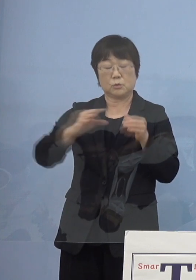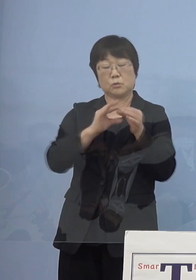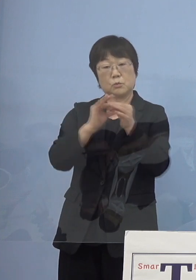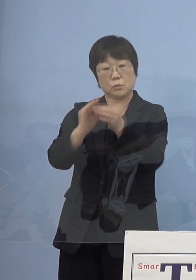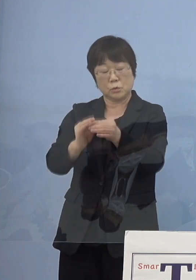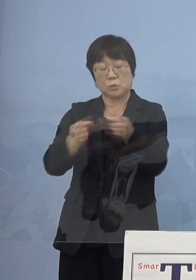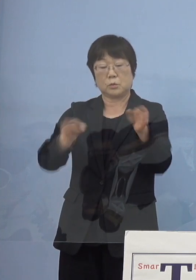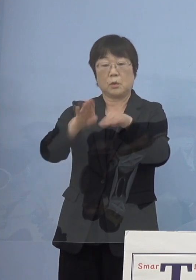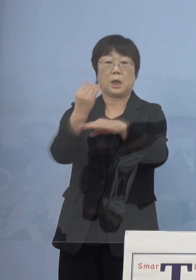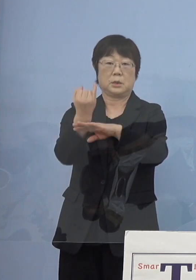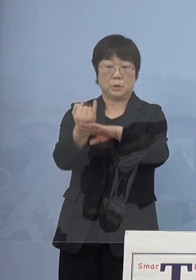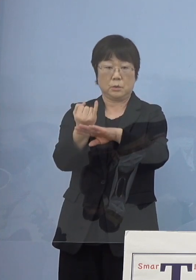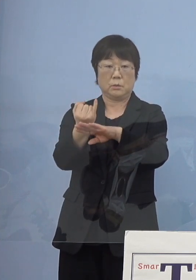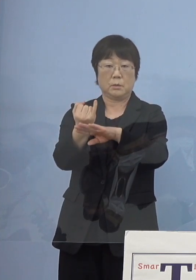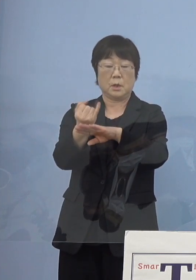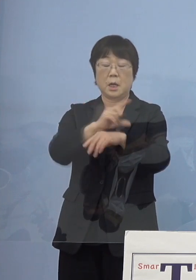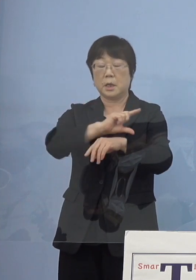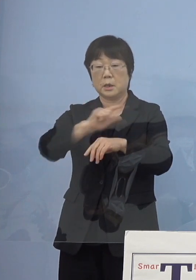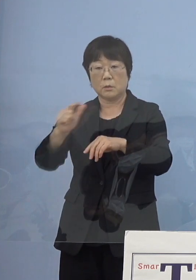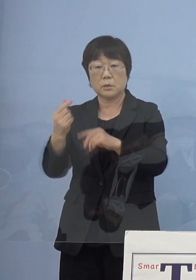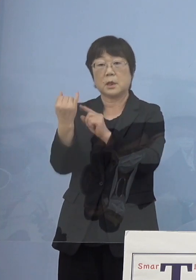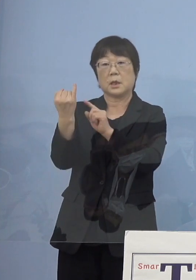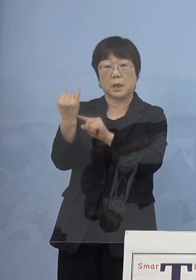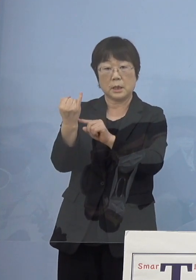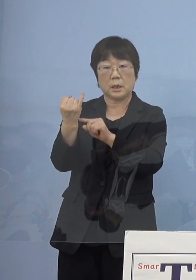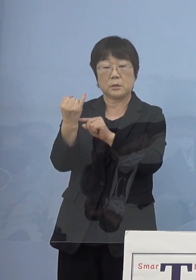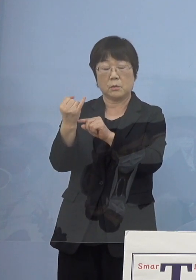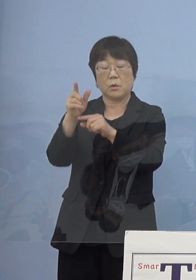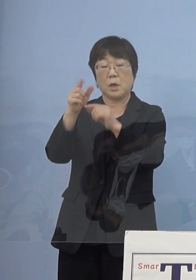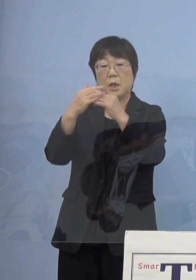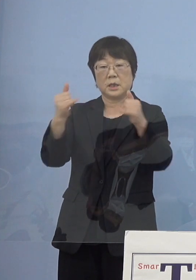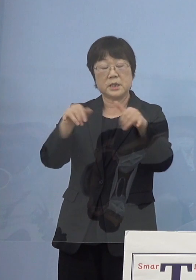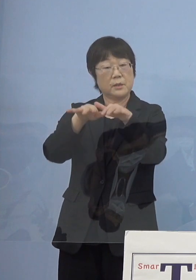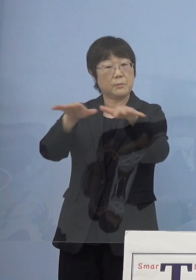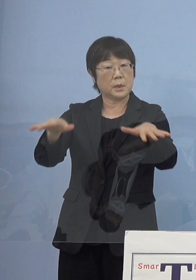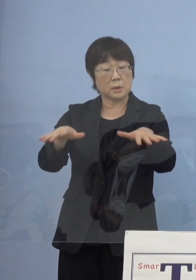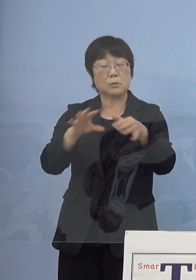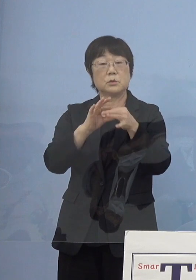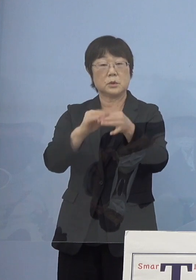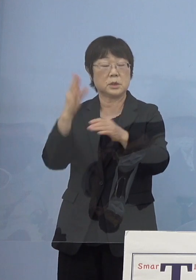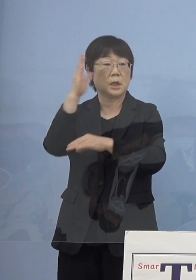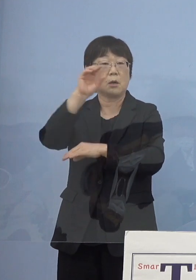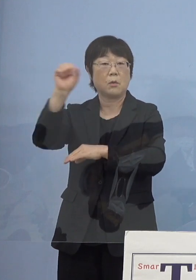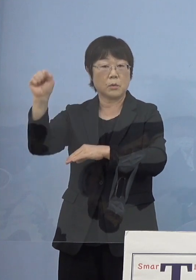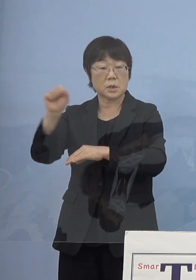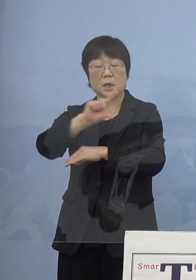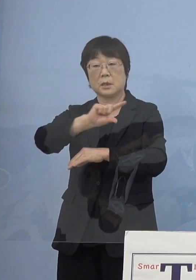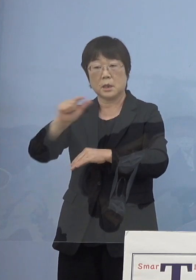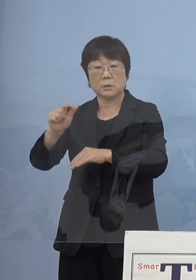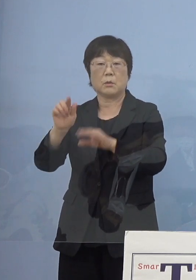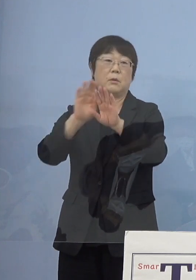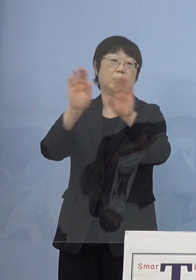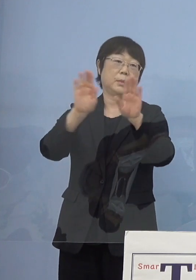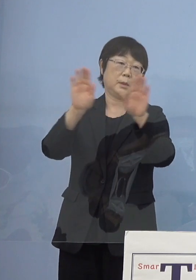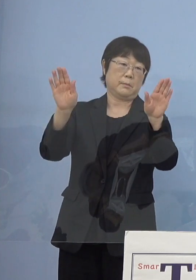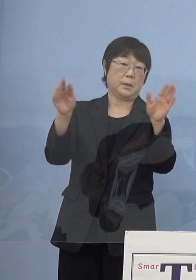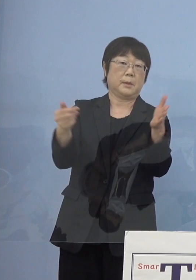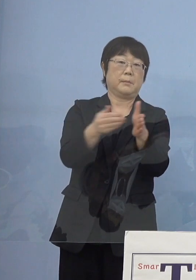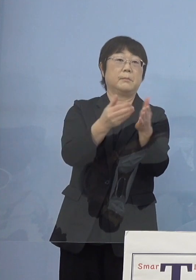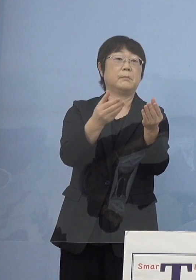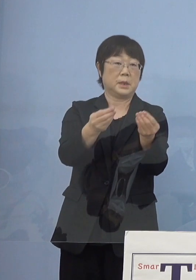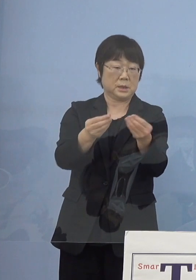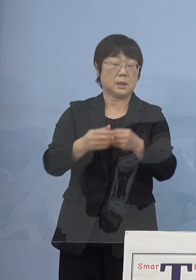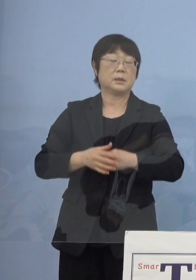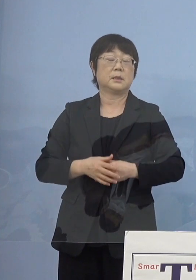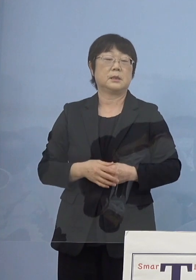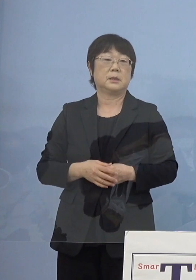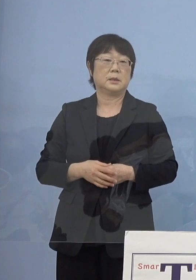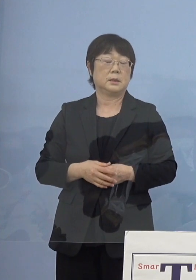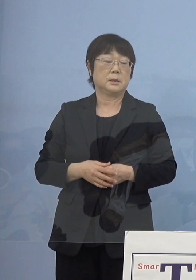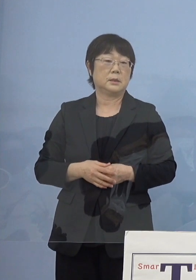そして様々な寂聴さんの人脈を通じた講座 こうしたものを行っていただいたということがございます